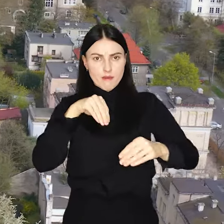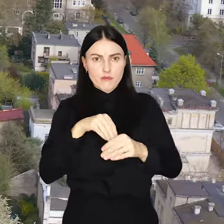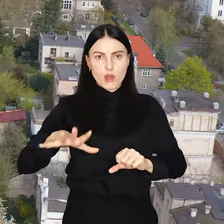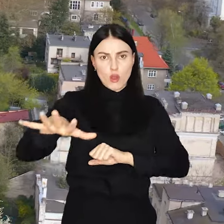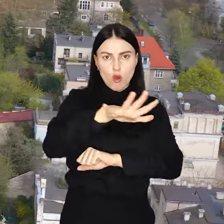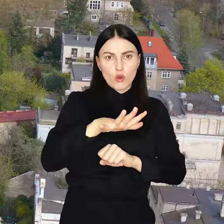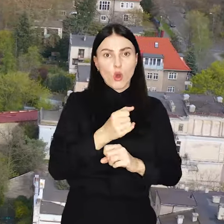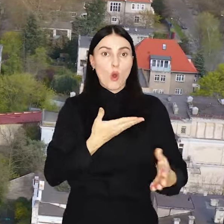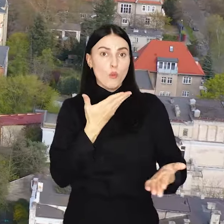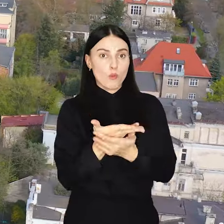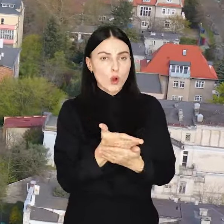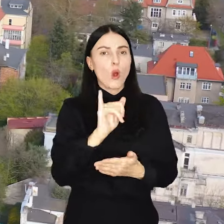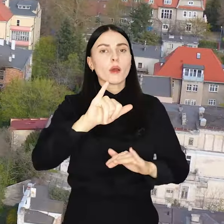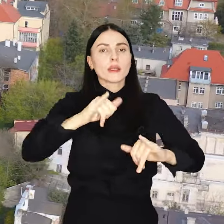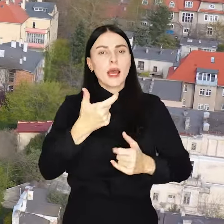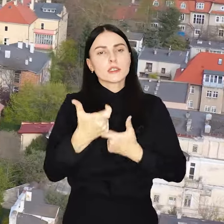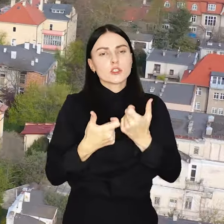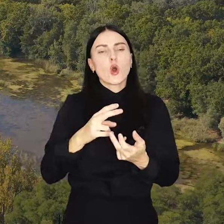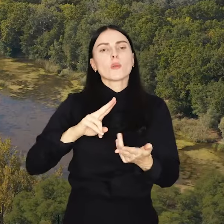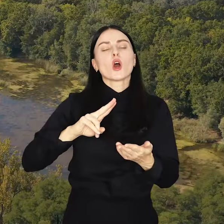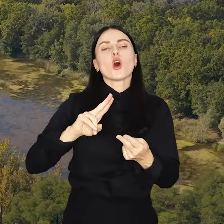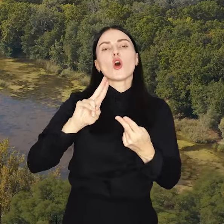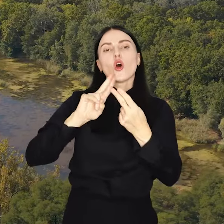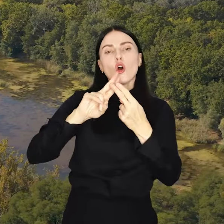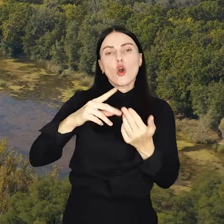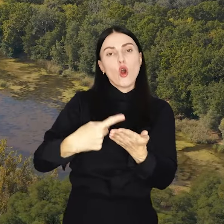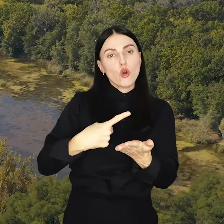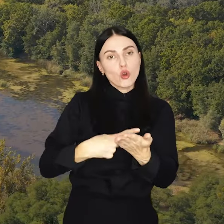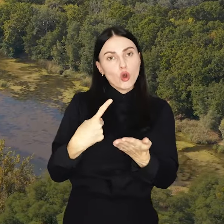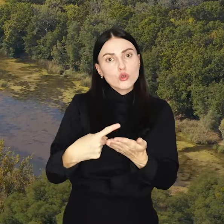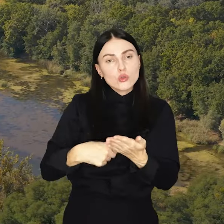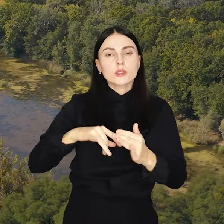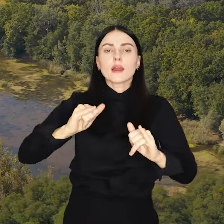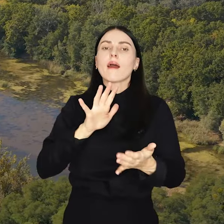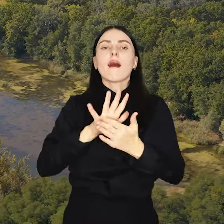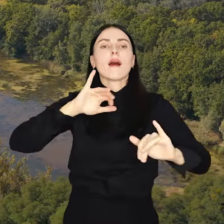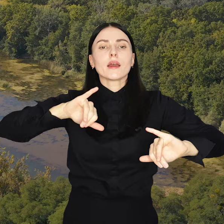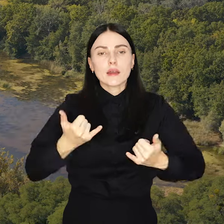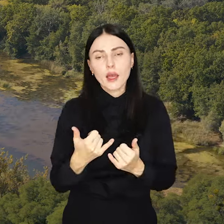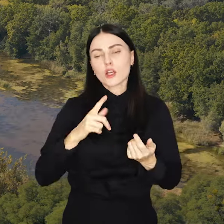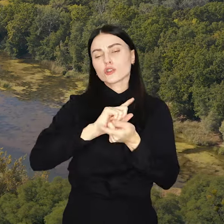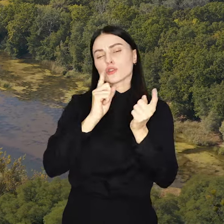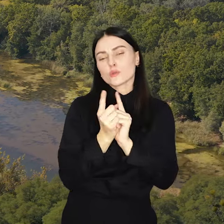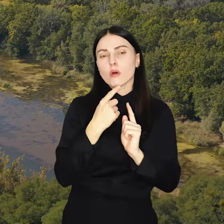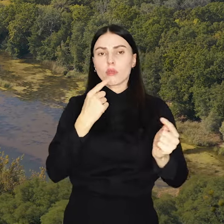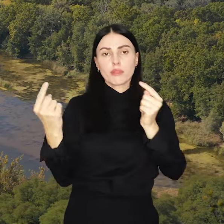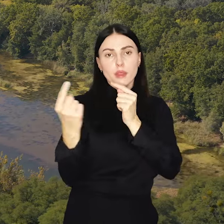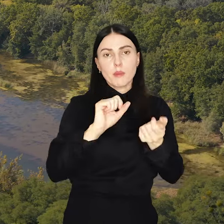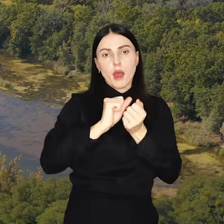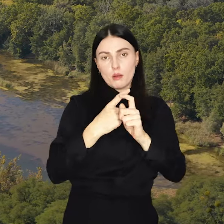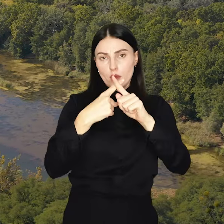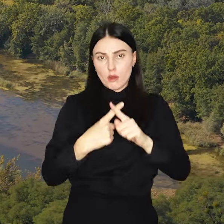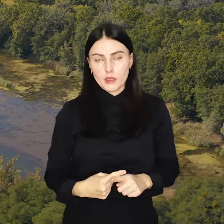Propozycje poddawane zostaną konsultacjom, które mogą przybrać formę spotkania, debaty czy ankiety.